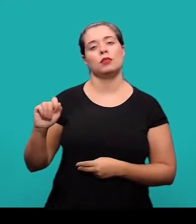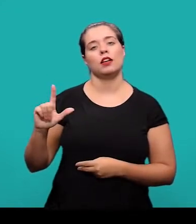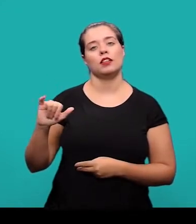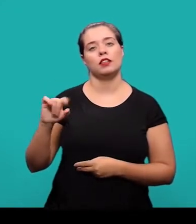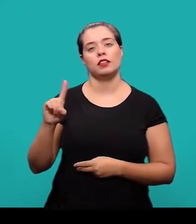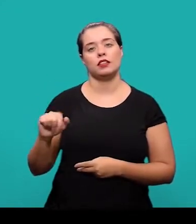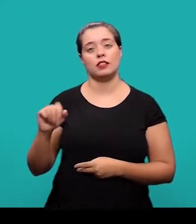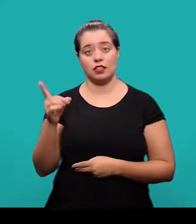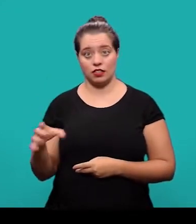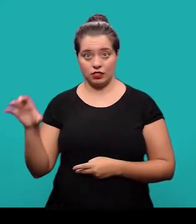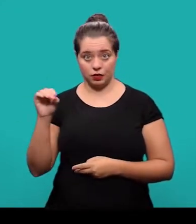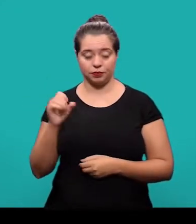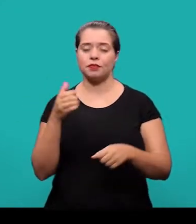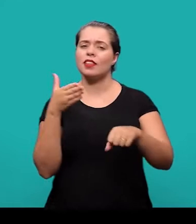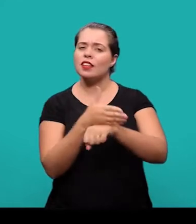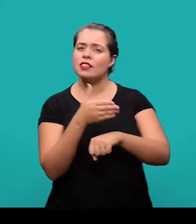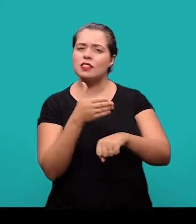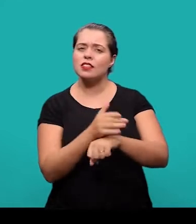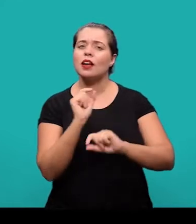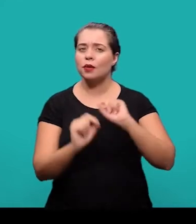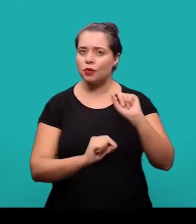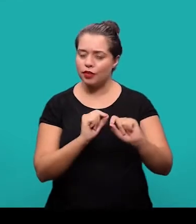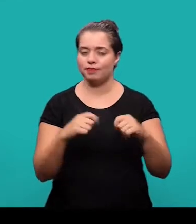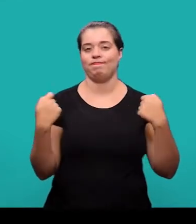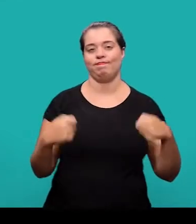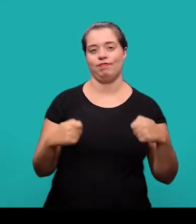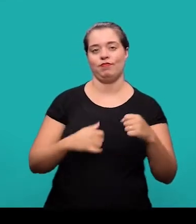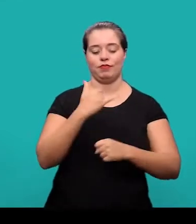Para o acesso à coleção de normas da ABNT é necessário estar conectado